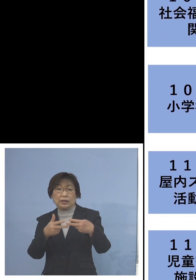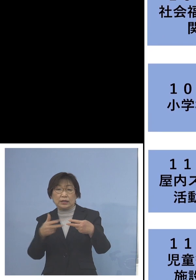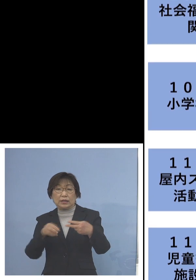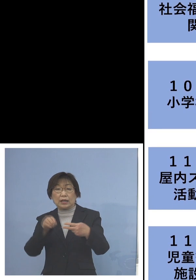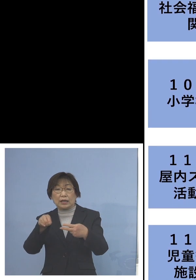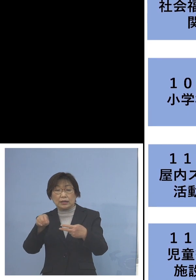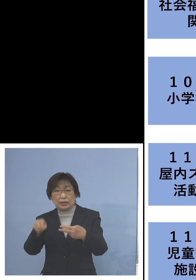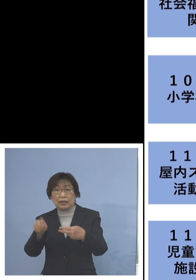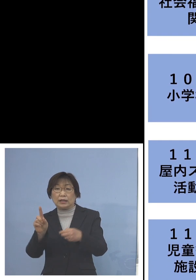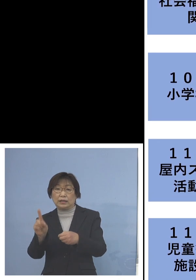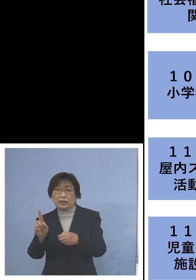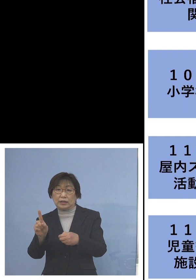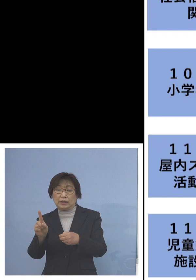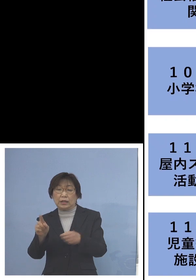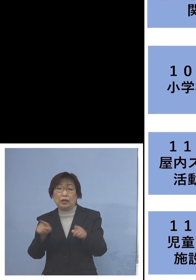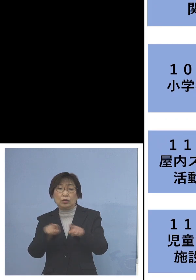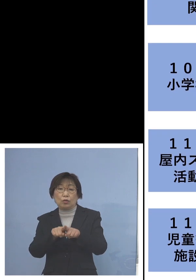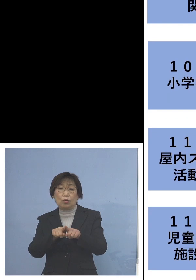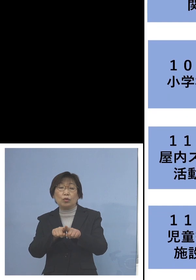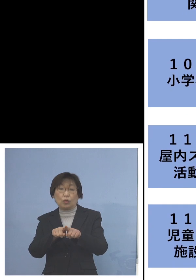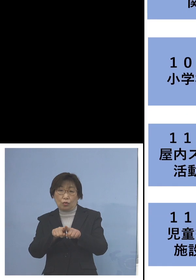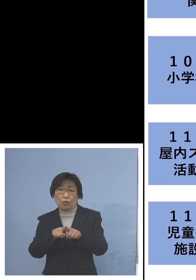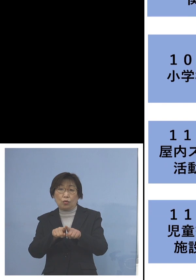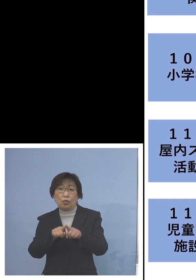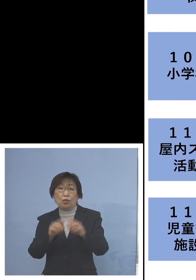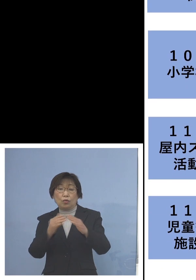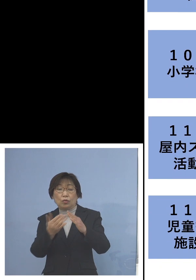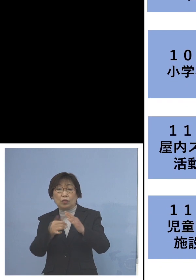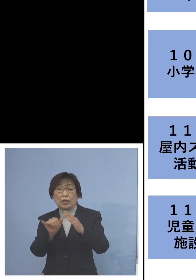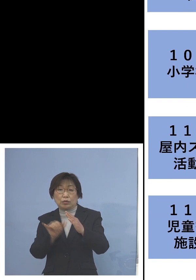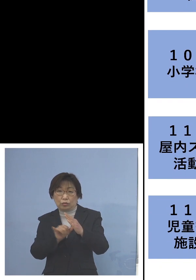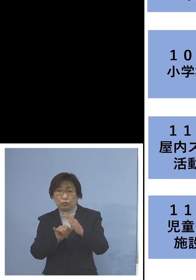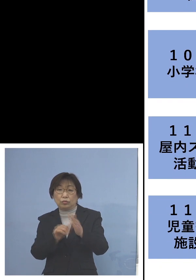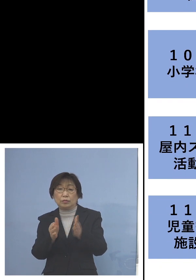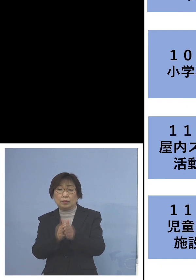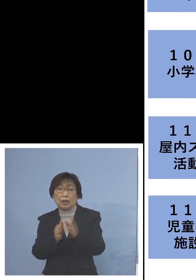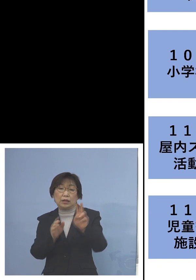こちらも同居のご家族加え 20名の関連クラスターに